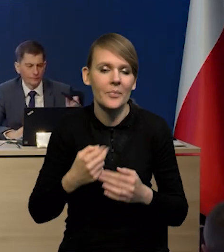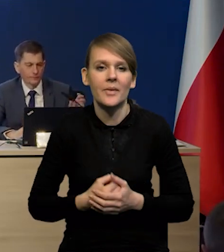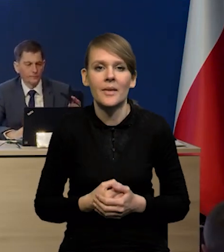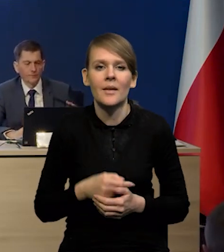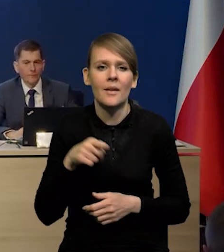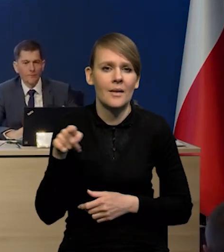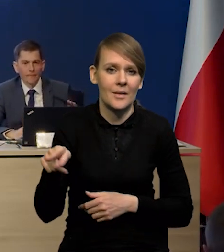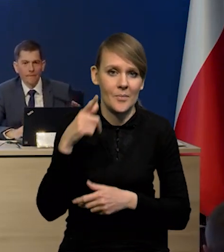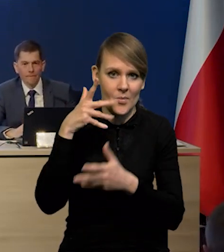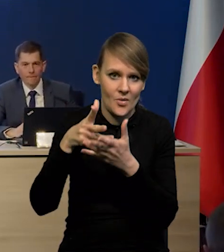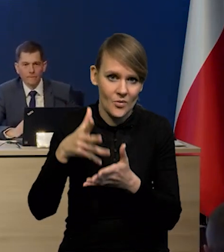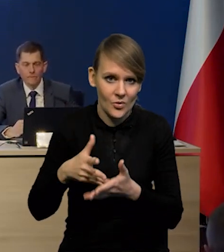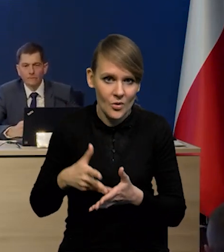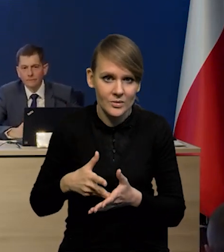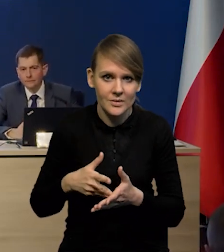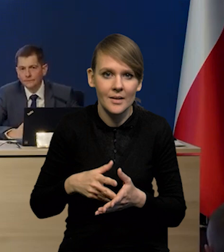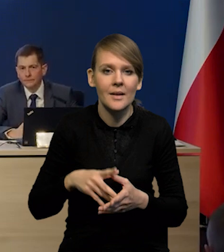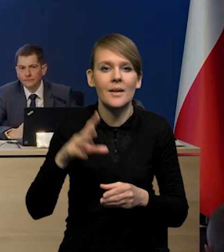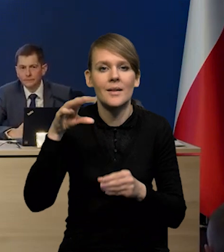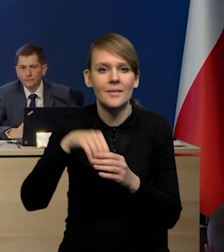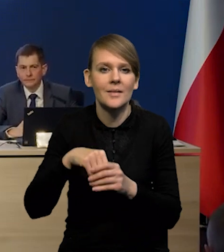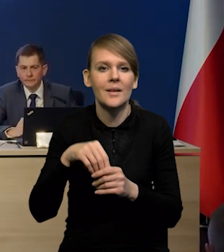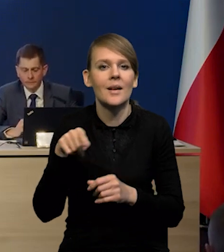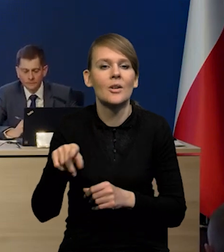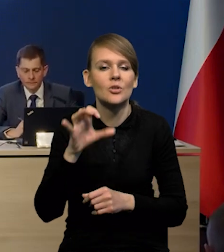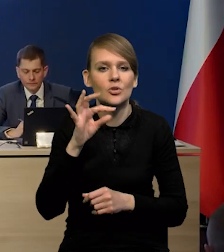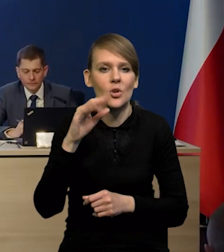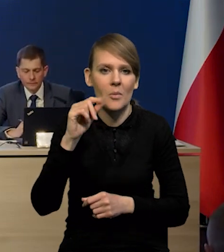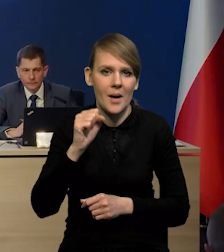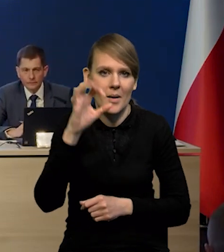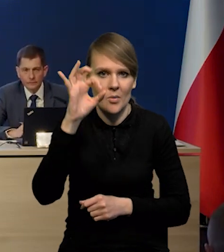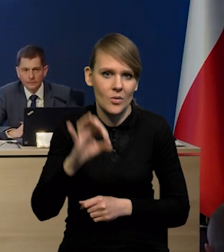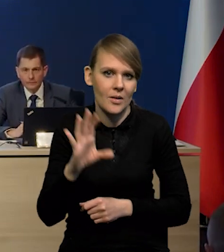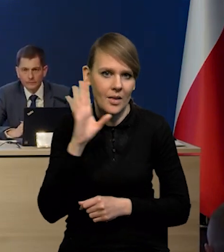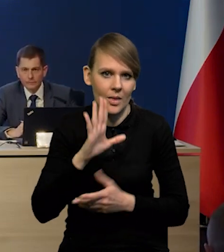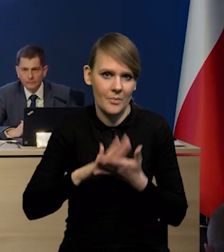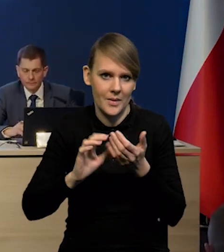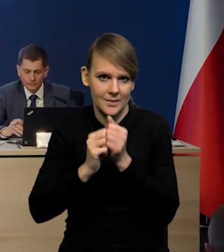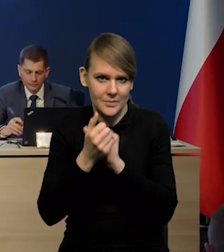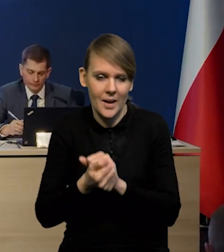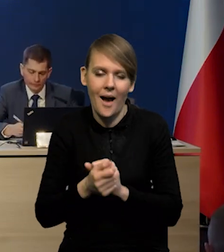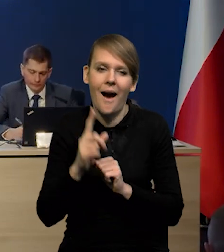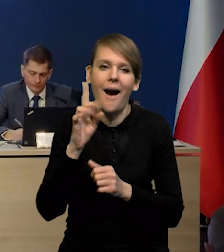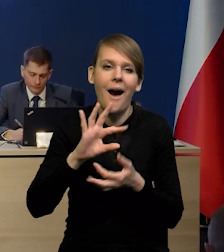Projekt zakłada niezmienione stopy procentowe na obecnym poziomie. Natomiast jak byśmy podstawili